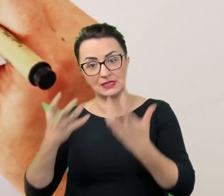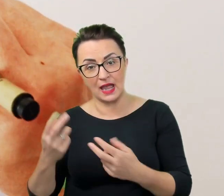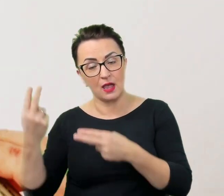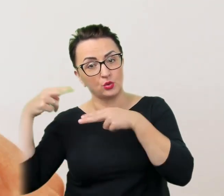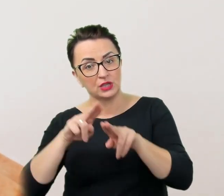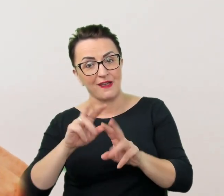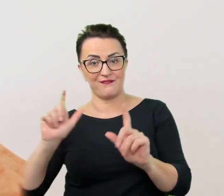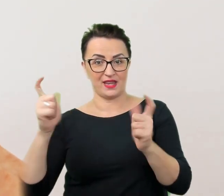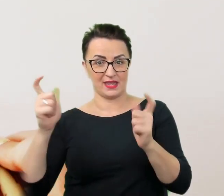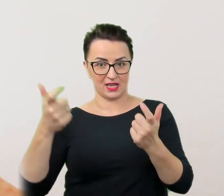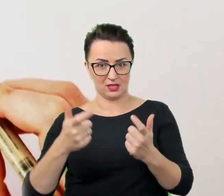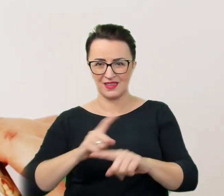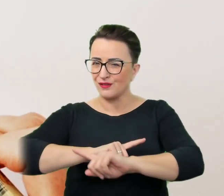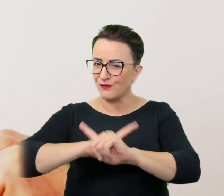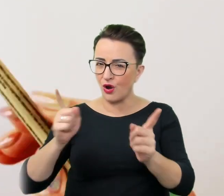Nie wolno naruszać jej prawa do samostanowienia.